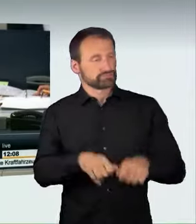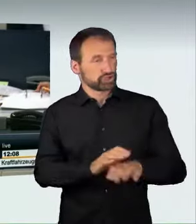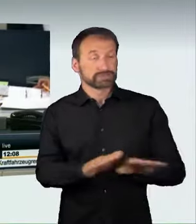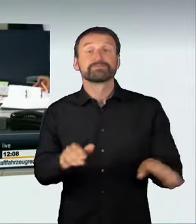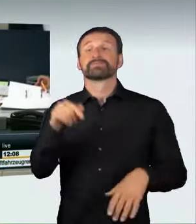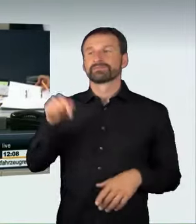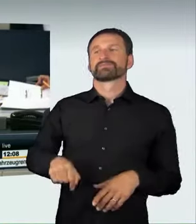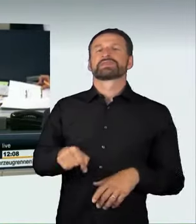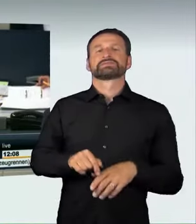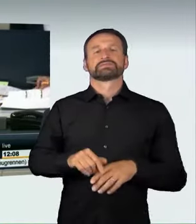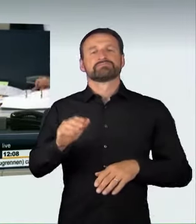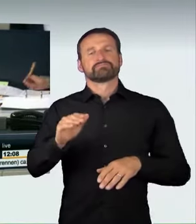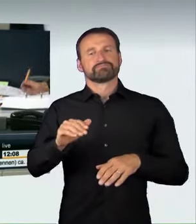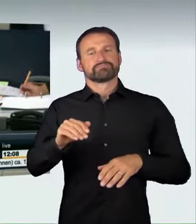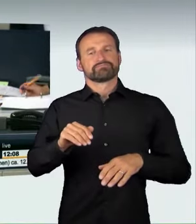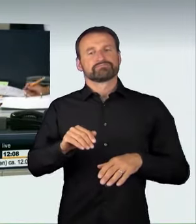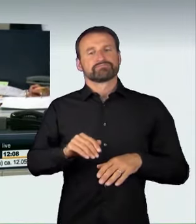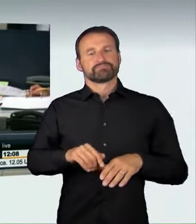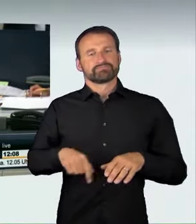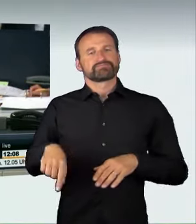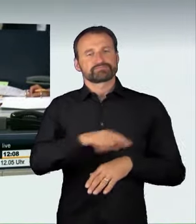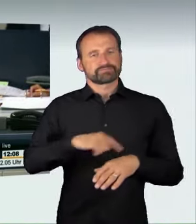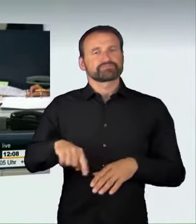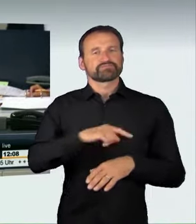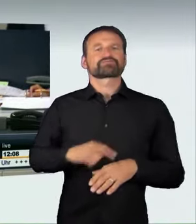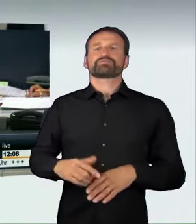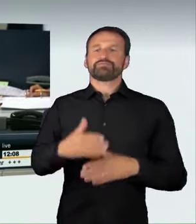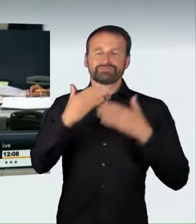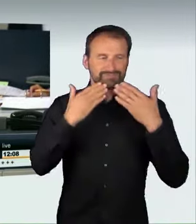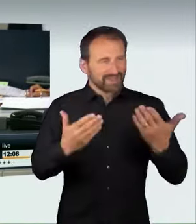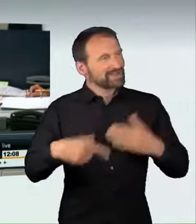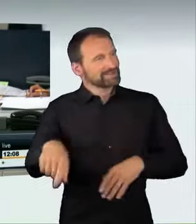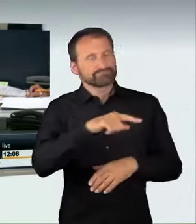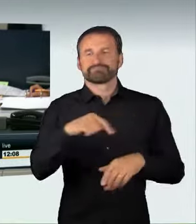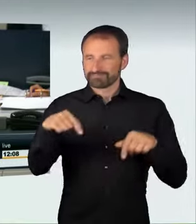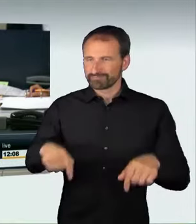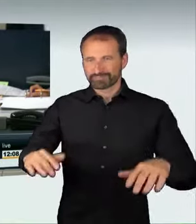des Ausschusses für Recht und Verbraucherschutz auf Drucksachen 18/12936